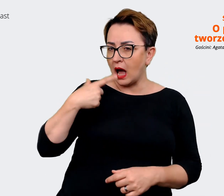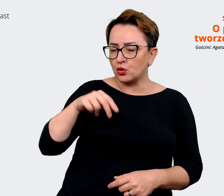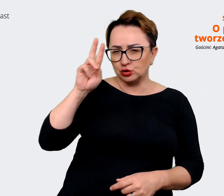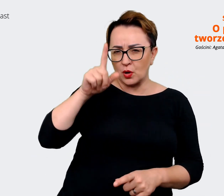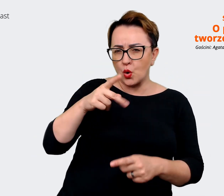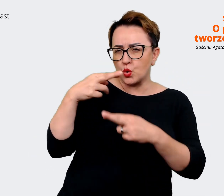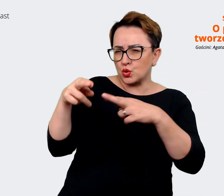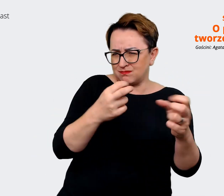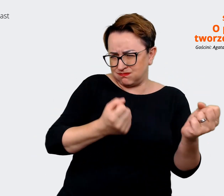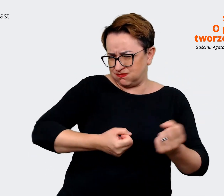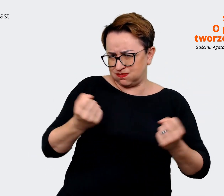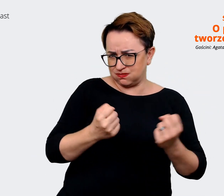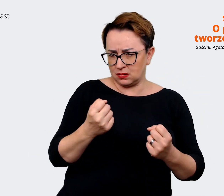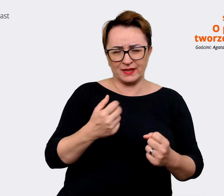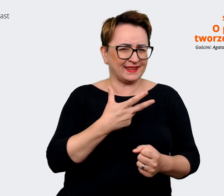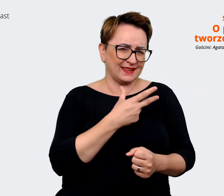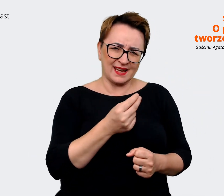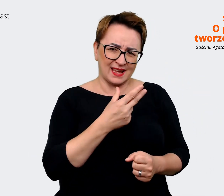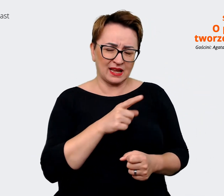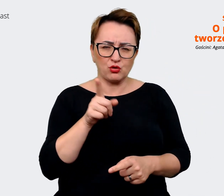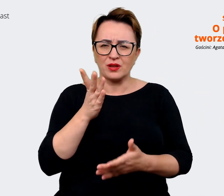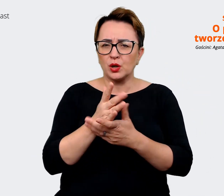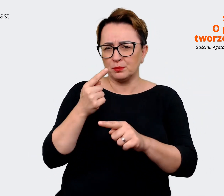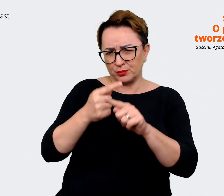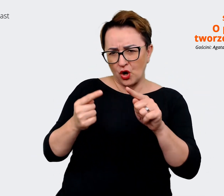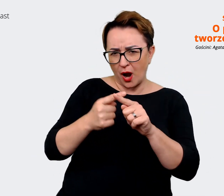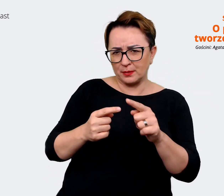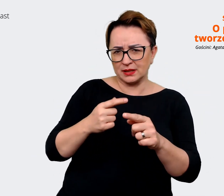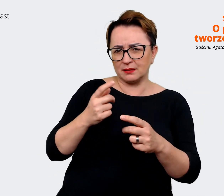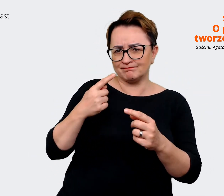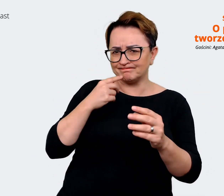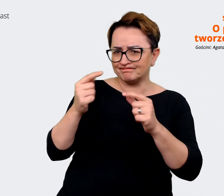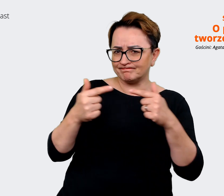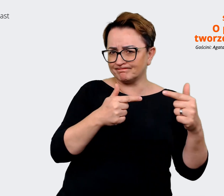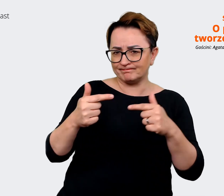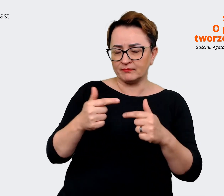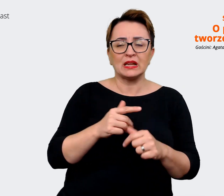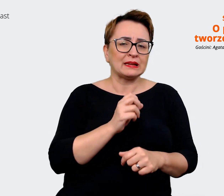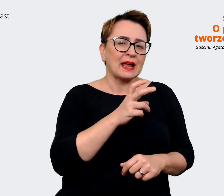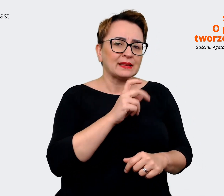drobnostki, które trzeba wypracować, żeby... Agata: Tak, tak, żeby jeszcze się tak uspójnić